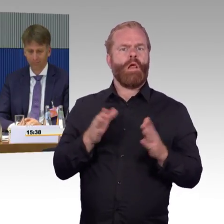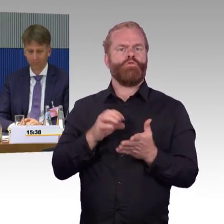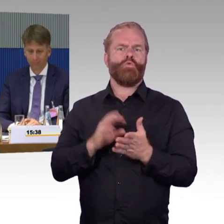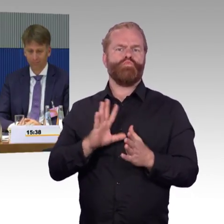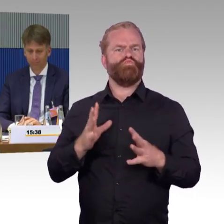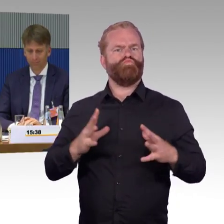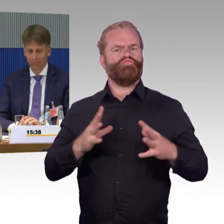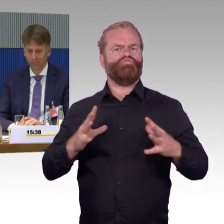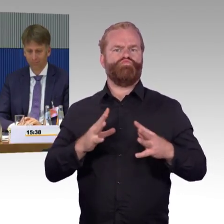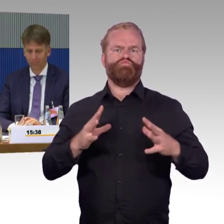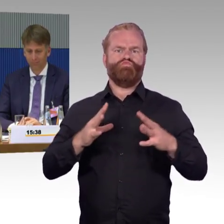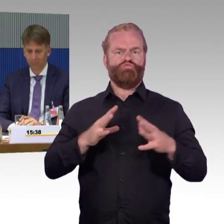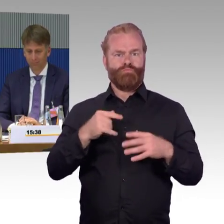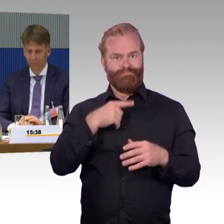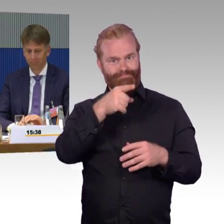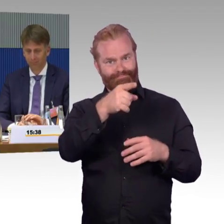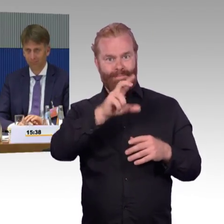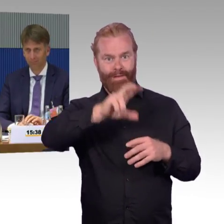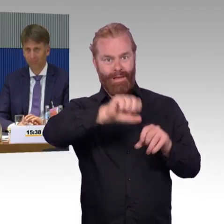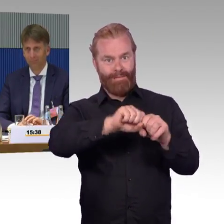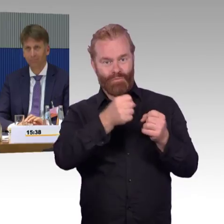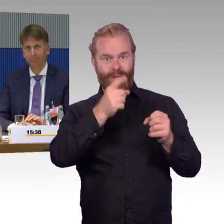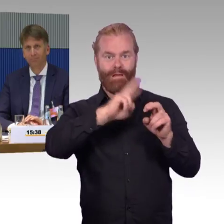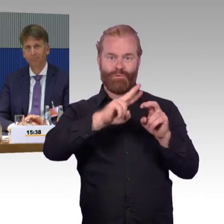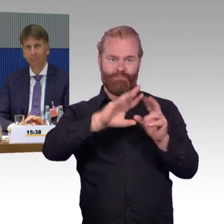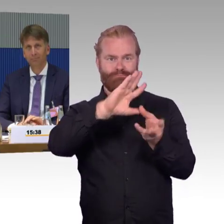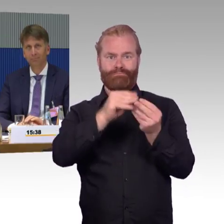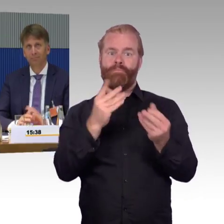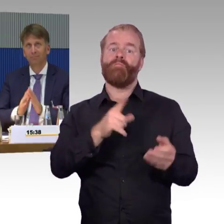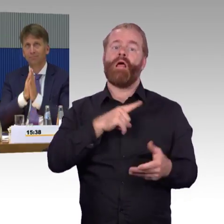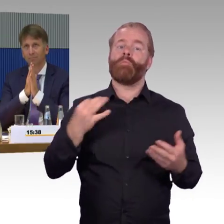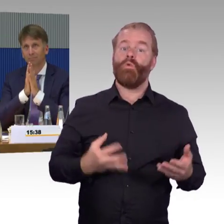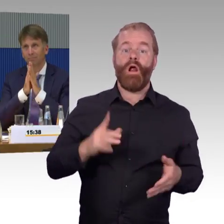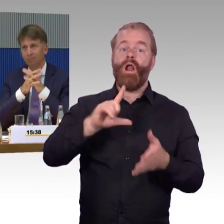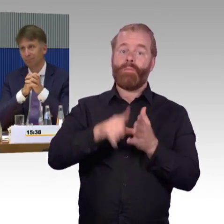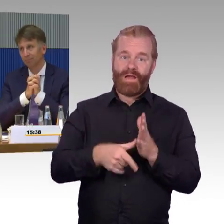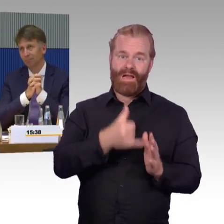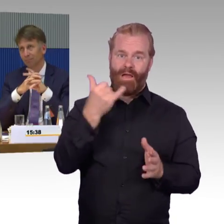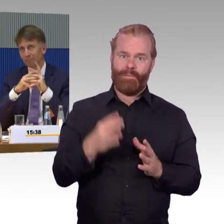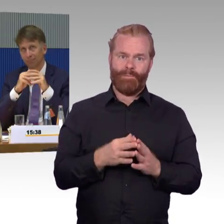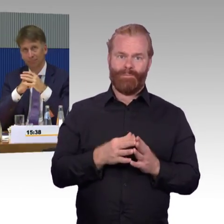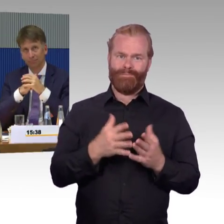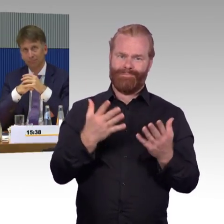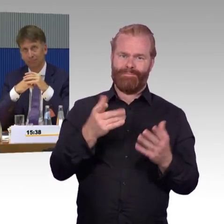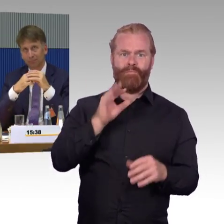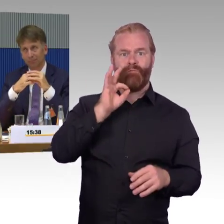und auch Unverständnis, warum diese Dinge nicht schneller angegangen werden können. Vielen Dank.